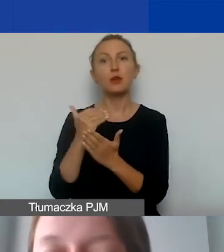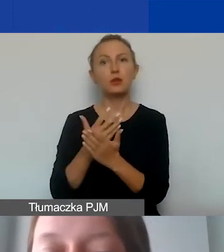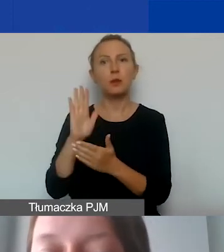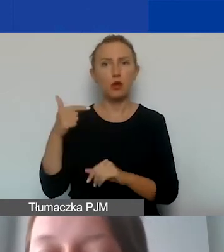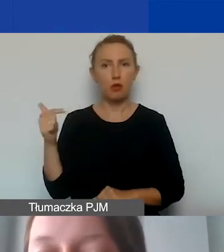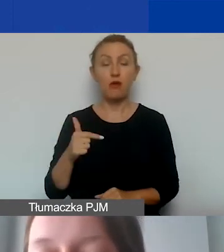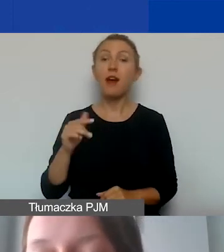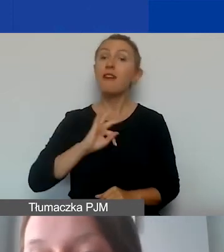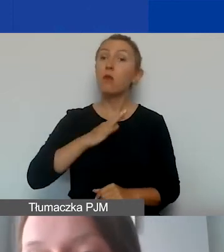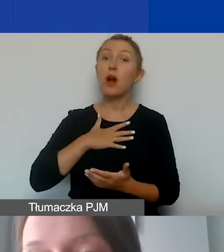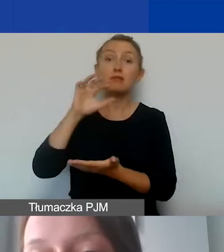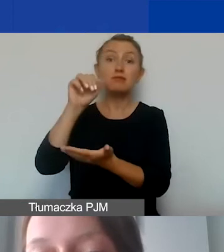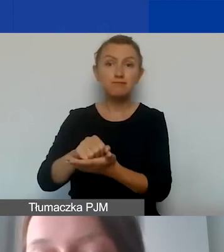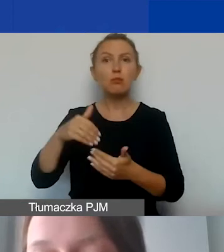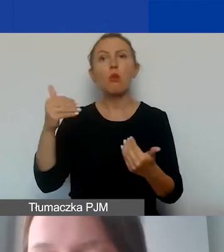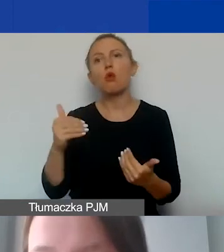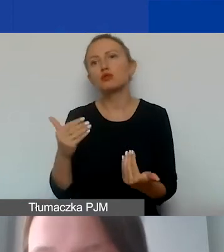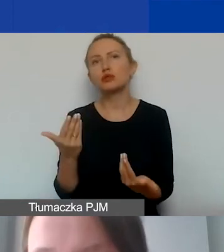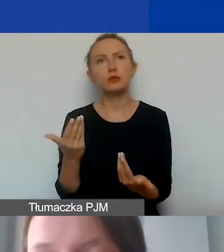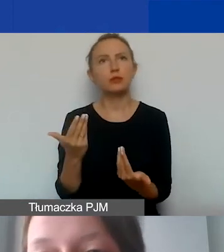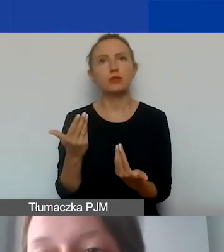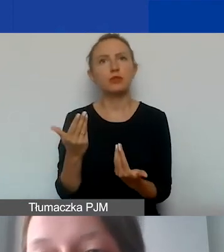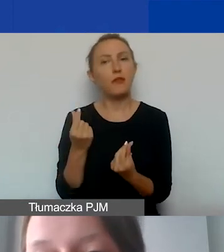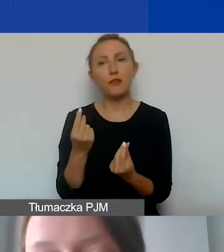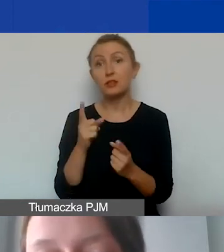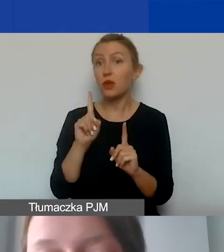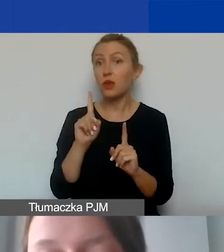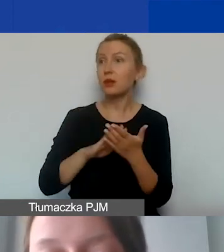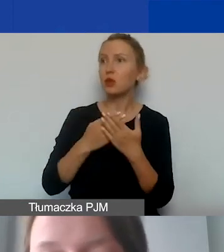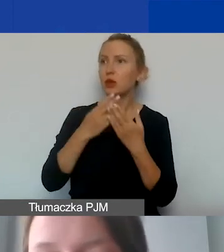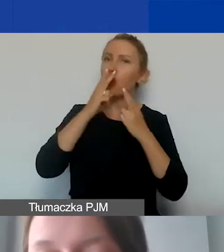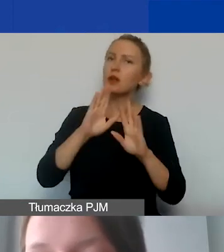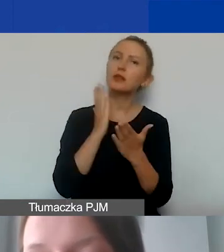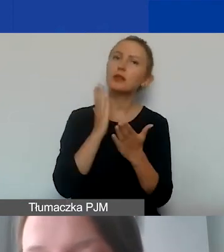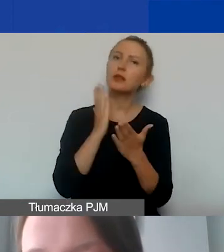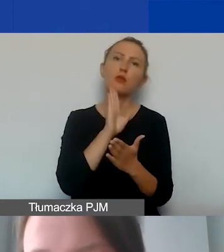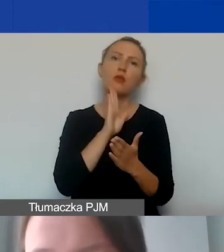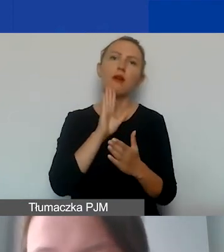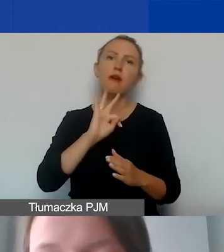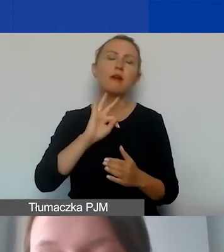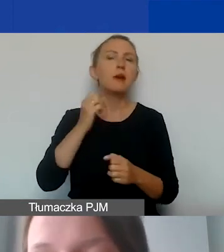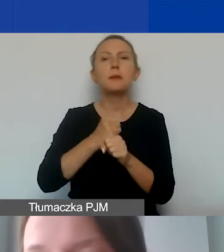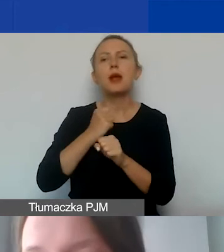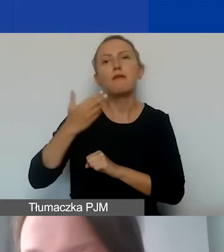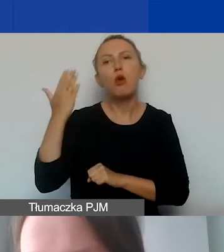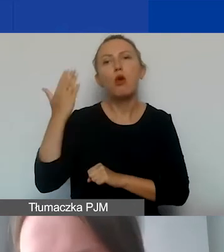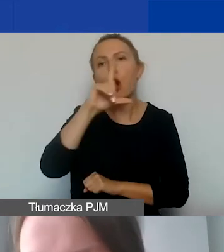Wkład własny w programie może być niefinansowy, ale wykazywany tylko w postaci pracy wolontariuszy i wolontariuszek.